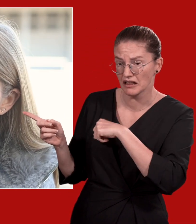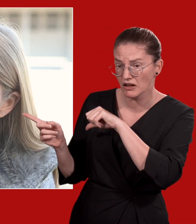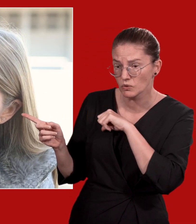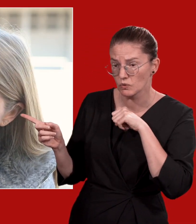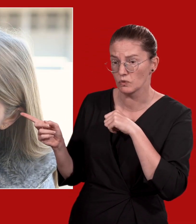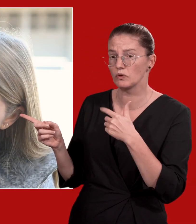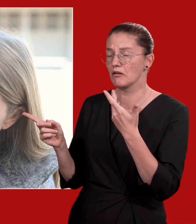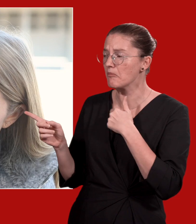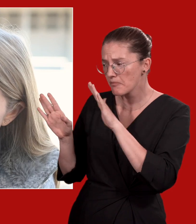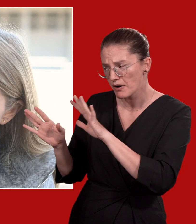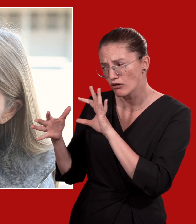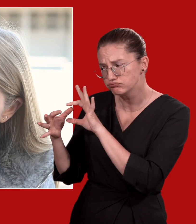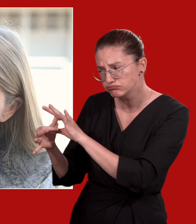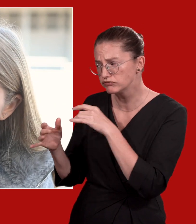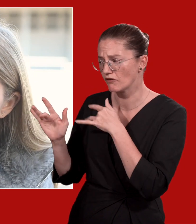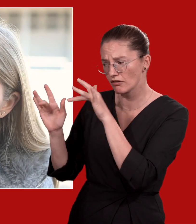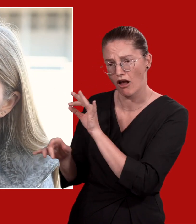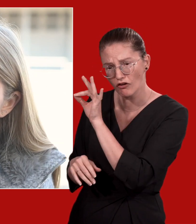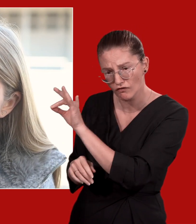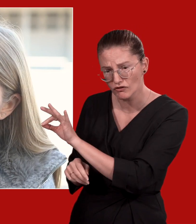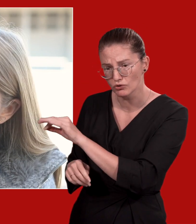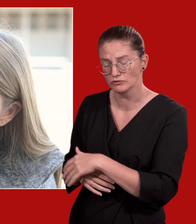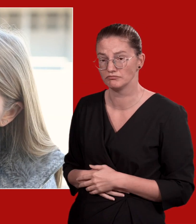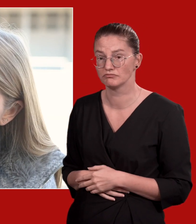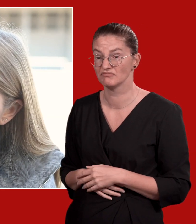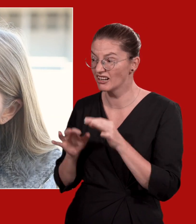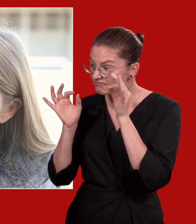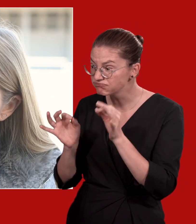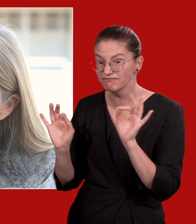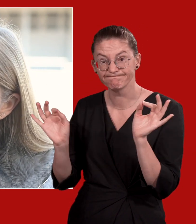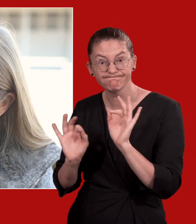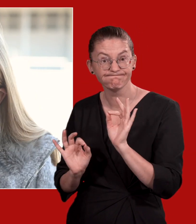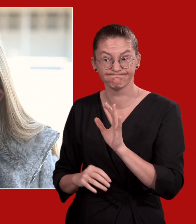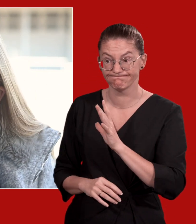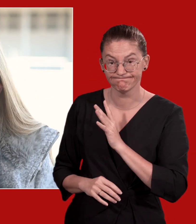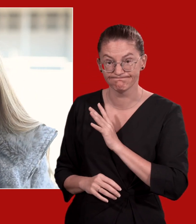Ich werde für dich jetzt mal den Rettungsdienst holen und ich bleibe aber weiterhin bei dir und bin noch für dich da.